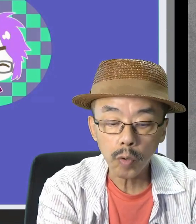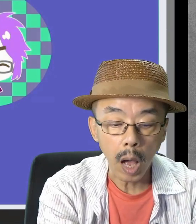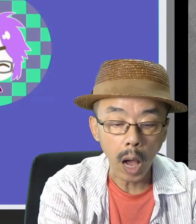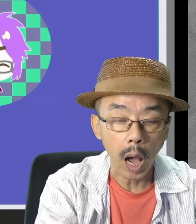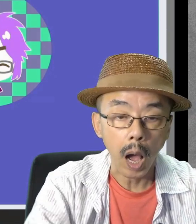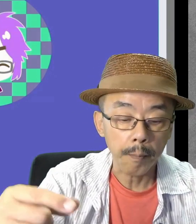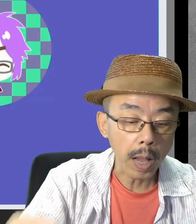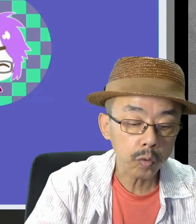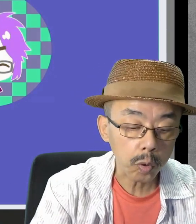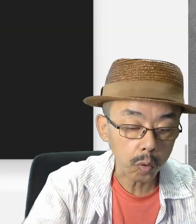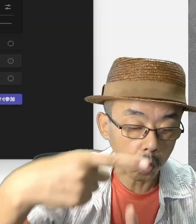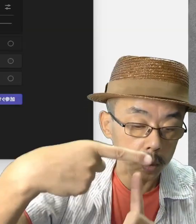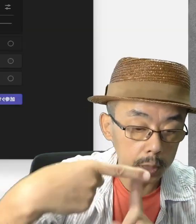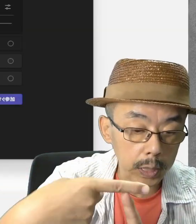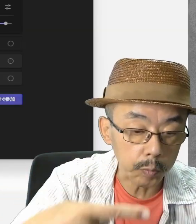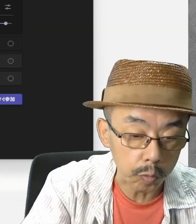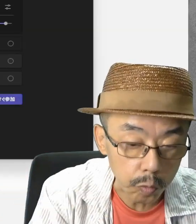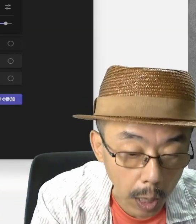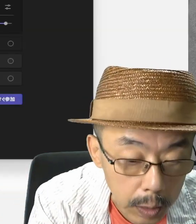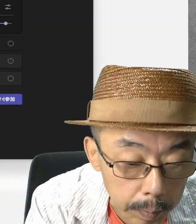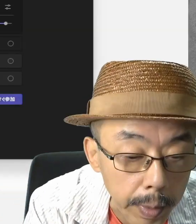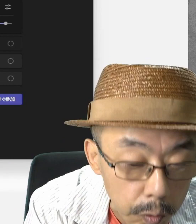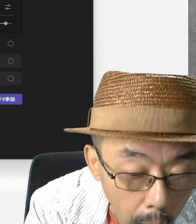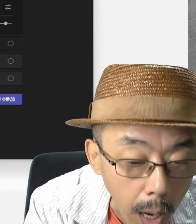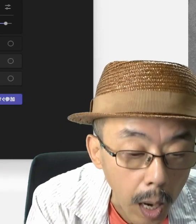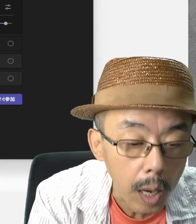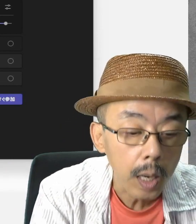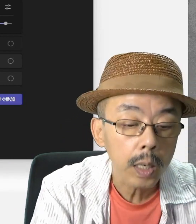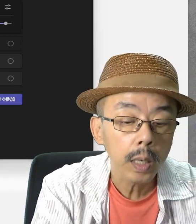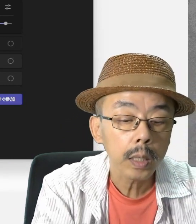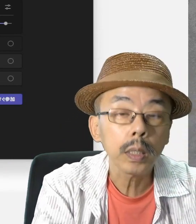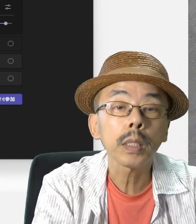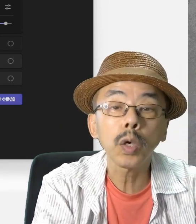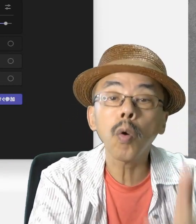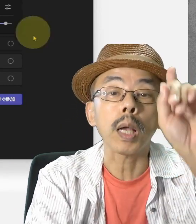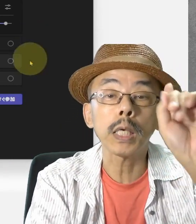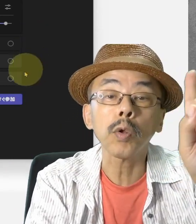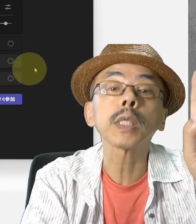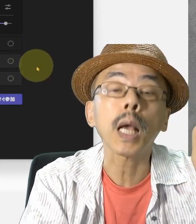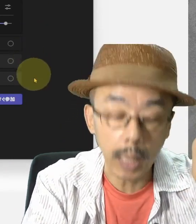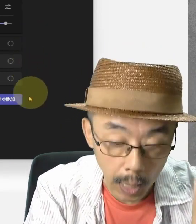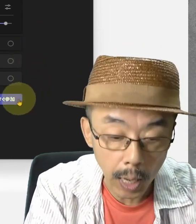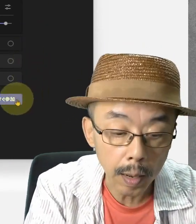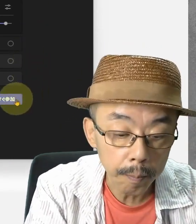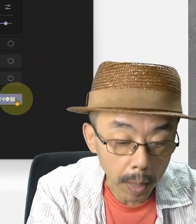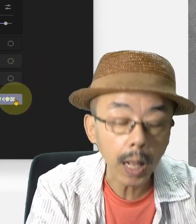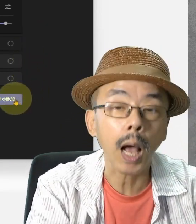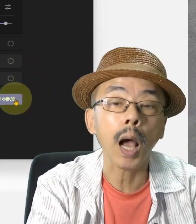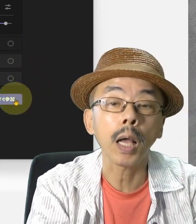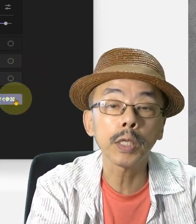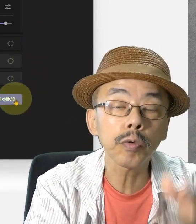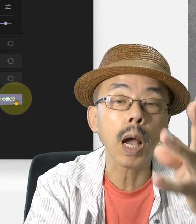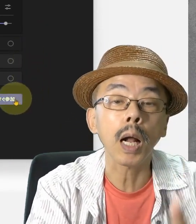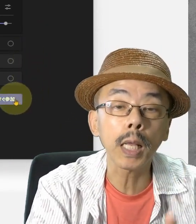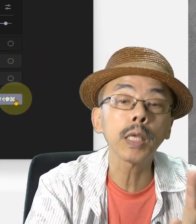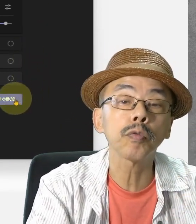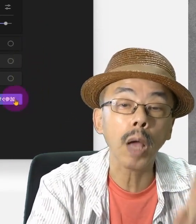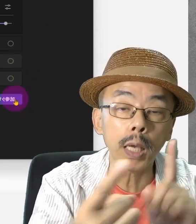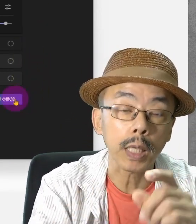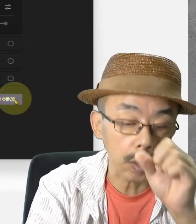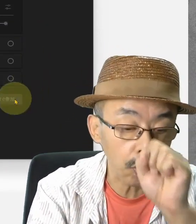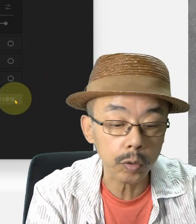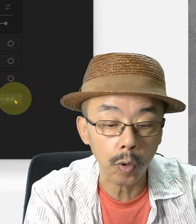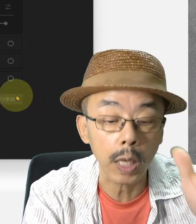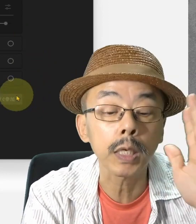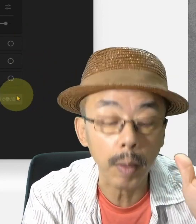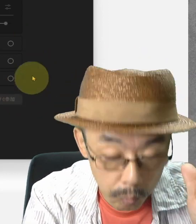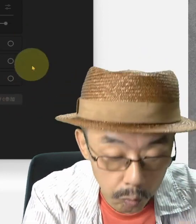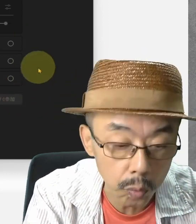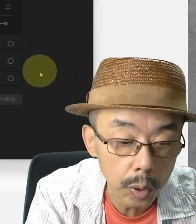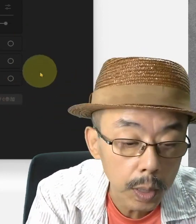では、マイクロソフトTeamsからやってみますか。ここでは一人だけです。いつか、練習相手、よろしくお願いします。